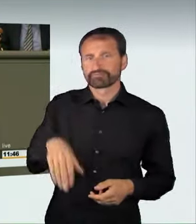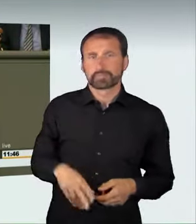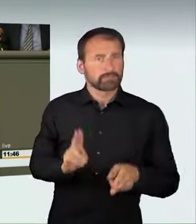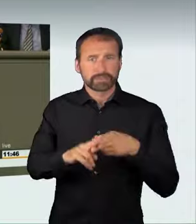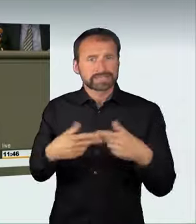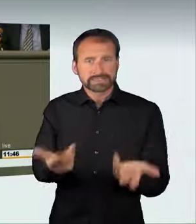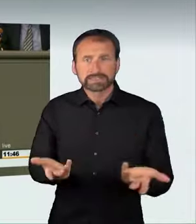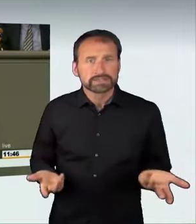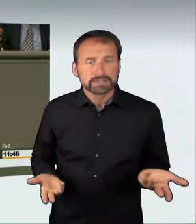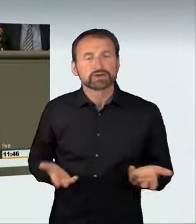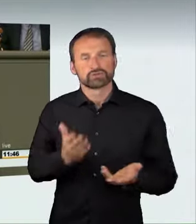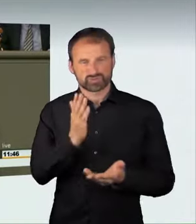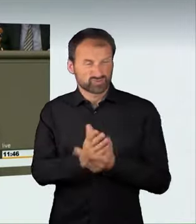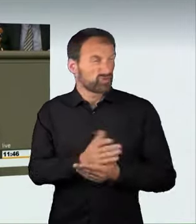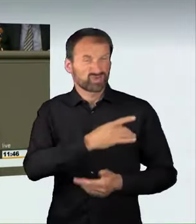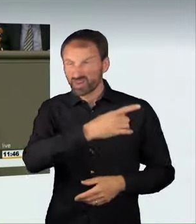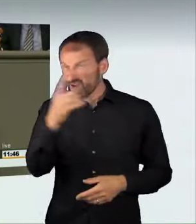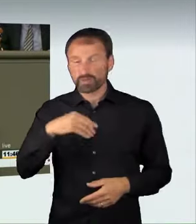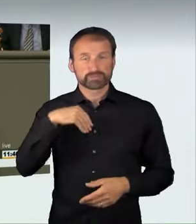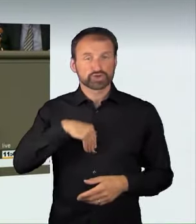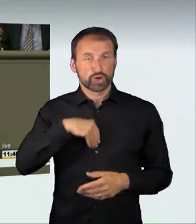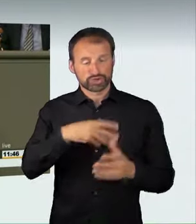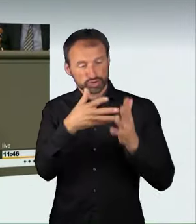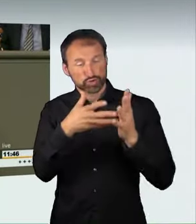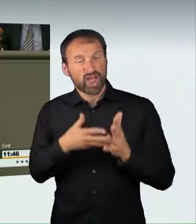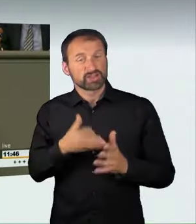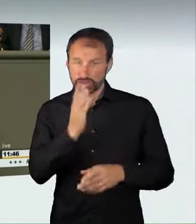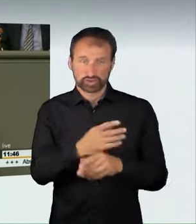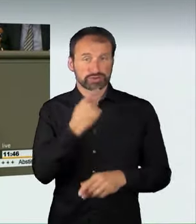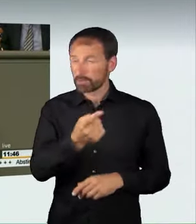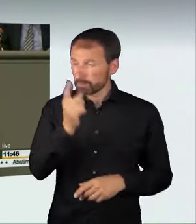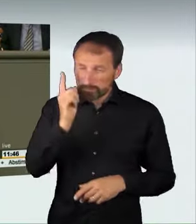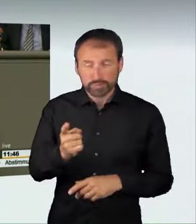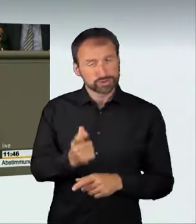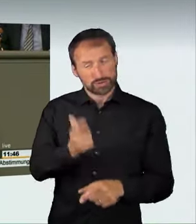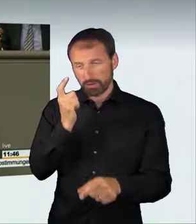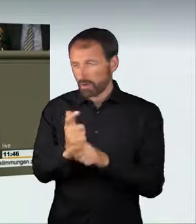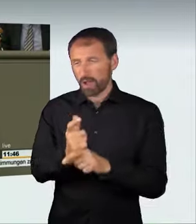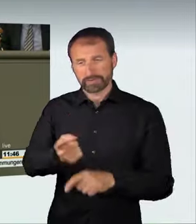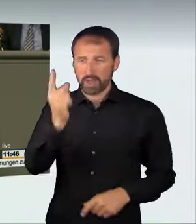dass diese Strafe ein harter Schlag für die Raser wäre,